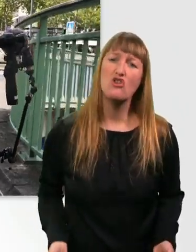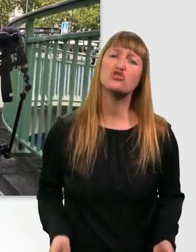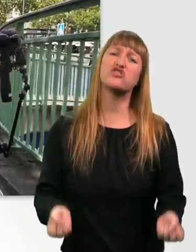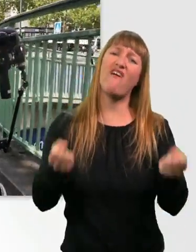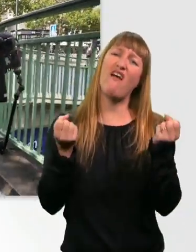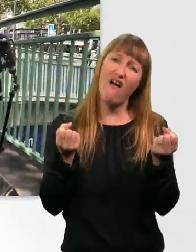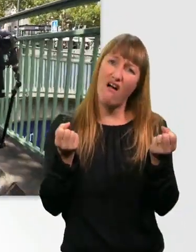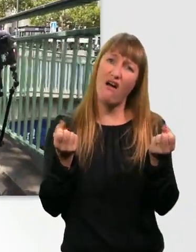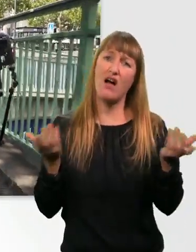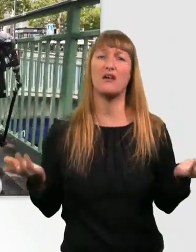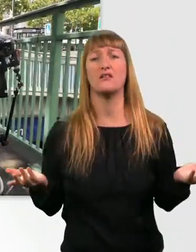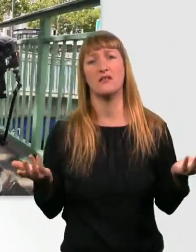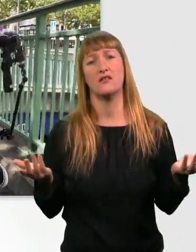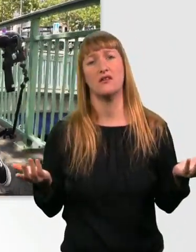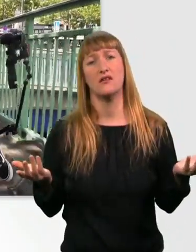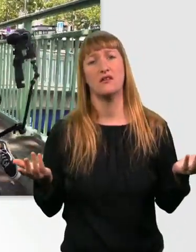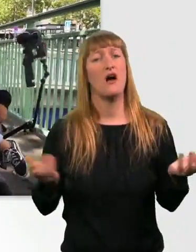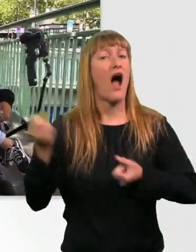Du kriegst den nicht mal irgendwie ins Auto getragen.